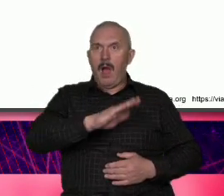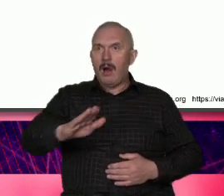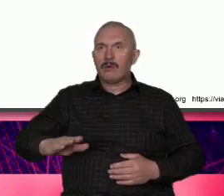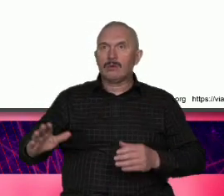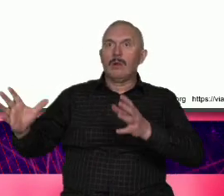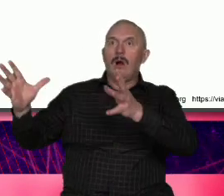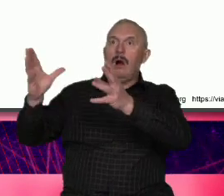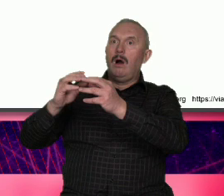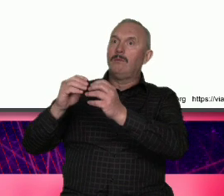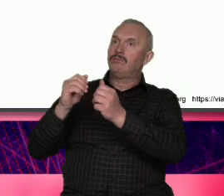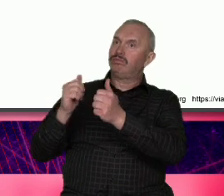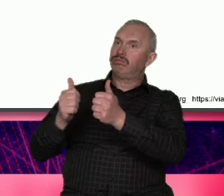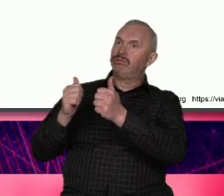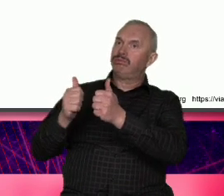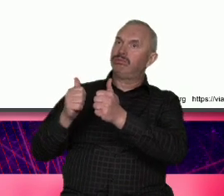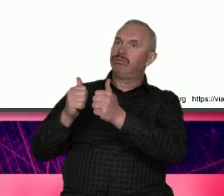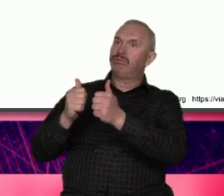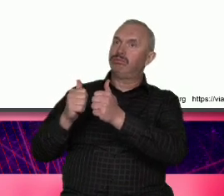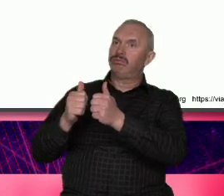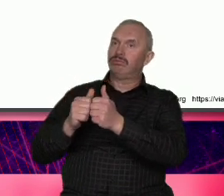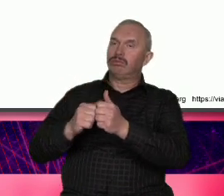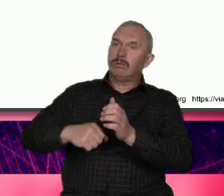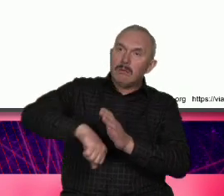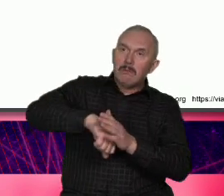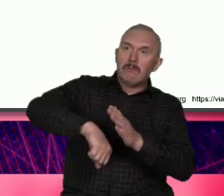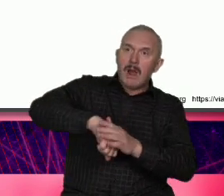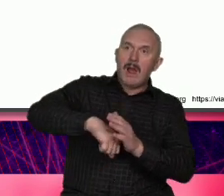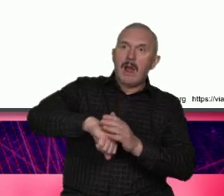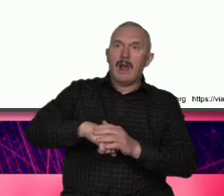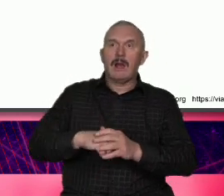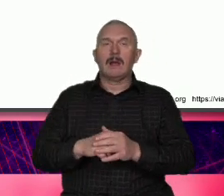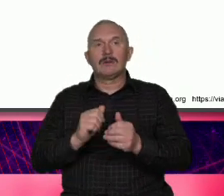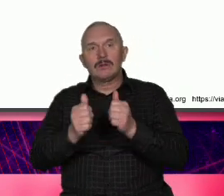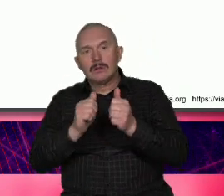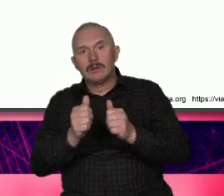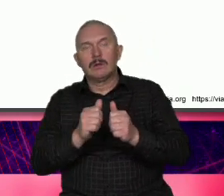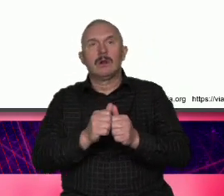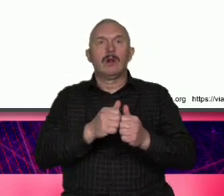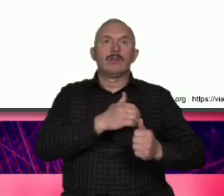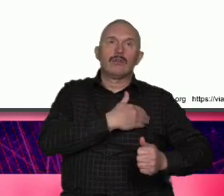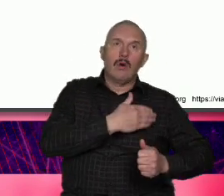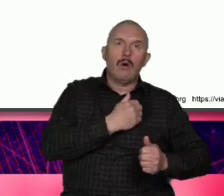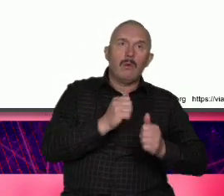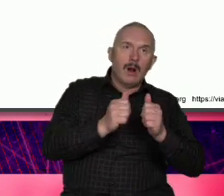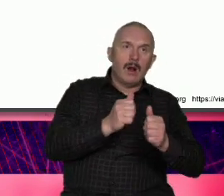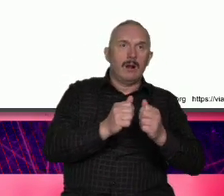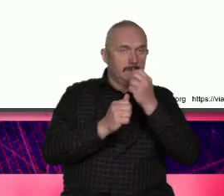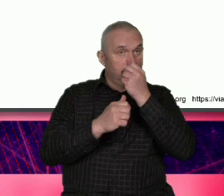meczem na początku każdego dnia szkoły zdjęcie Jestm